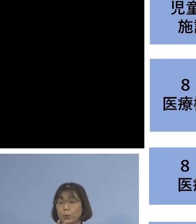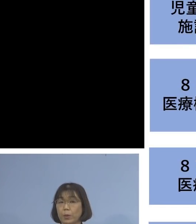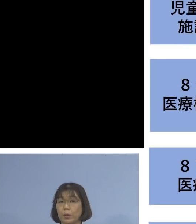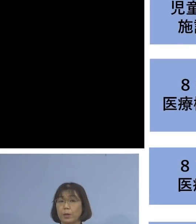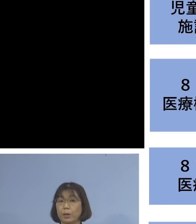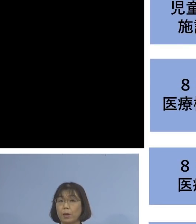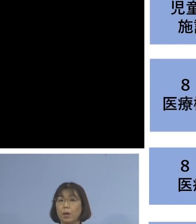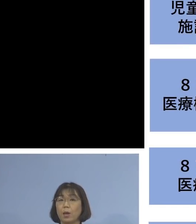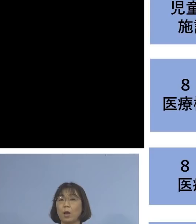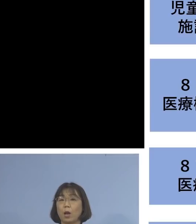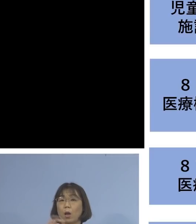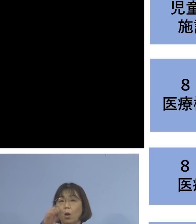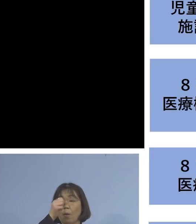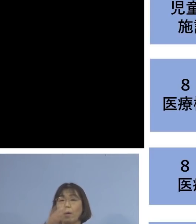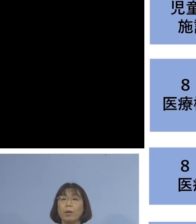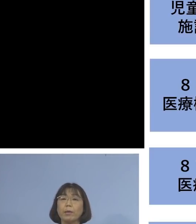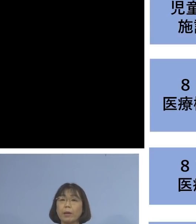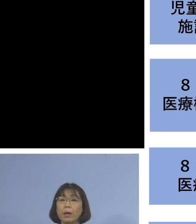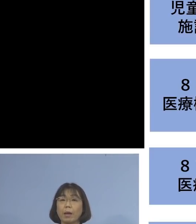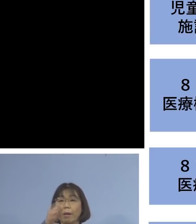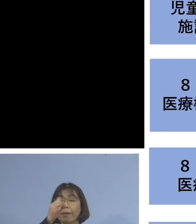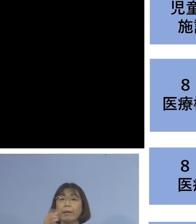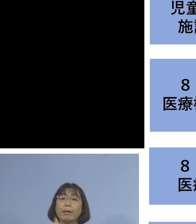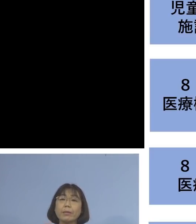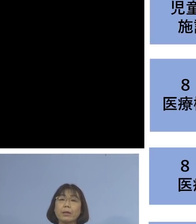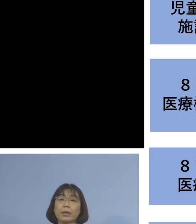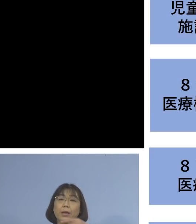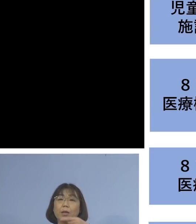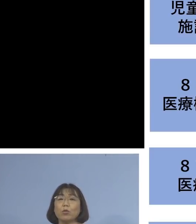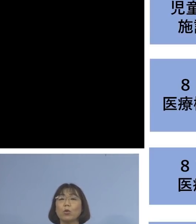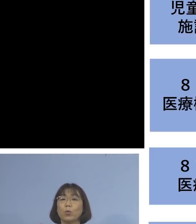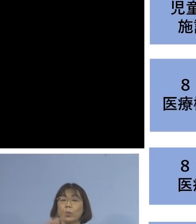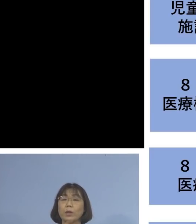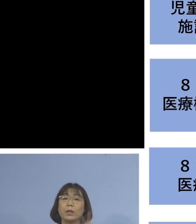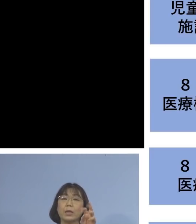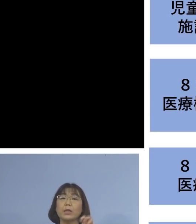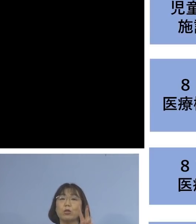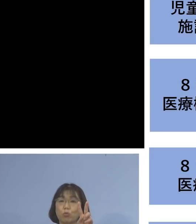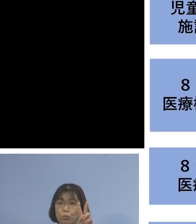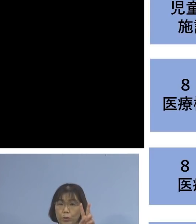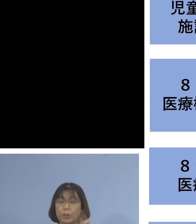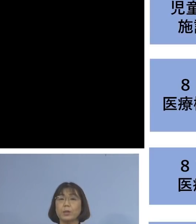患者さん1名を加え 22名のクラスターとして